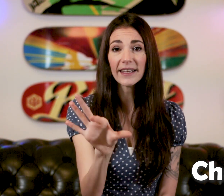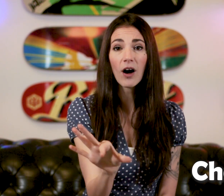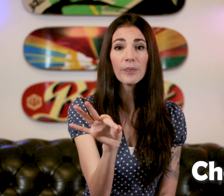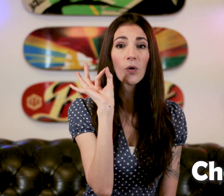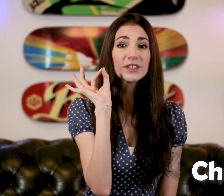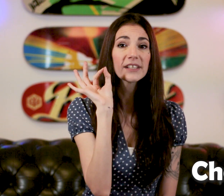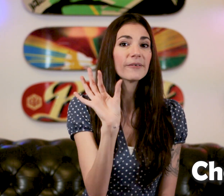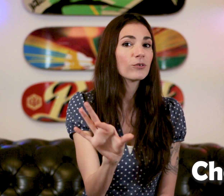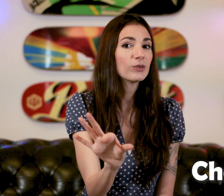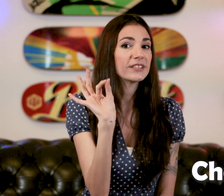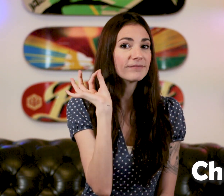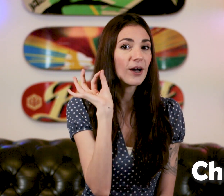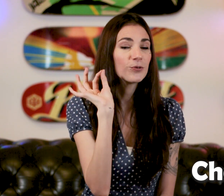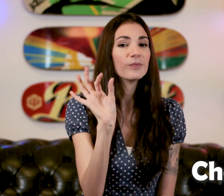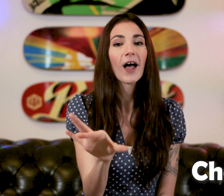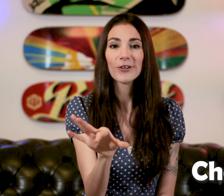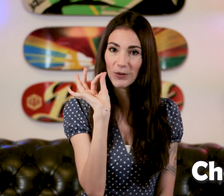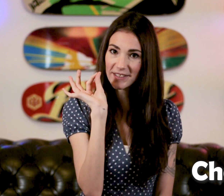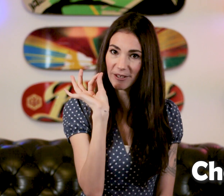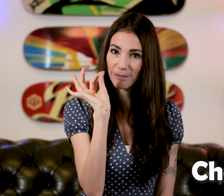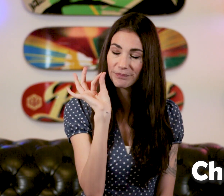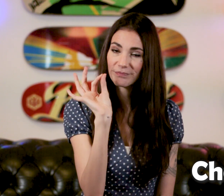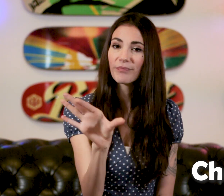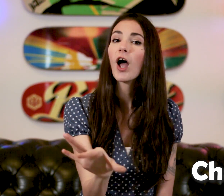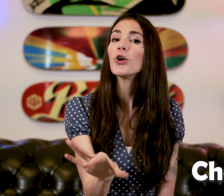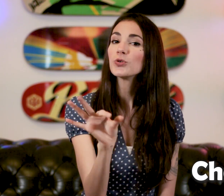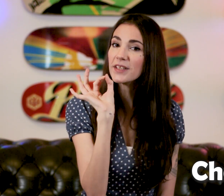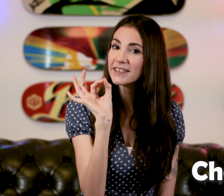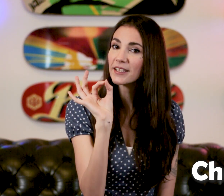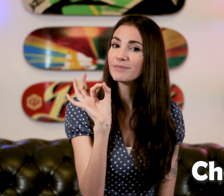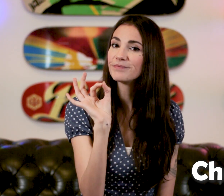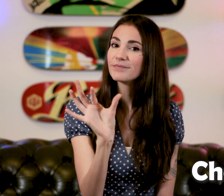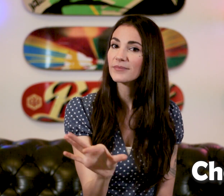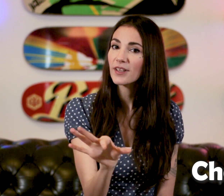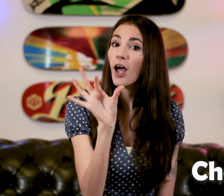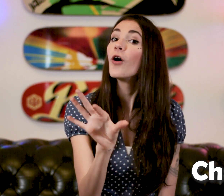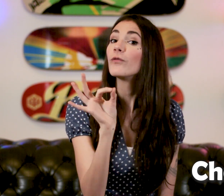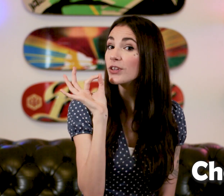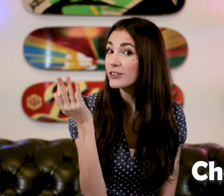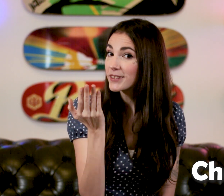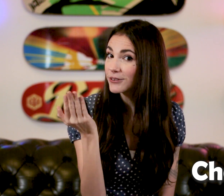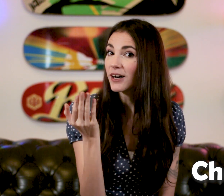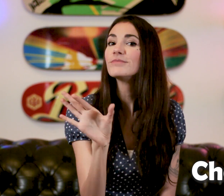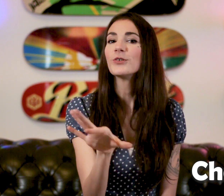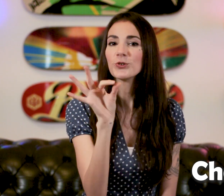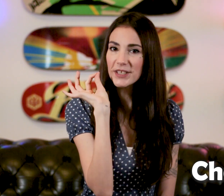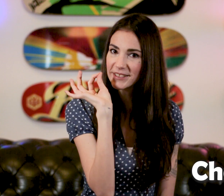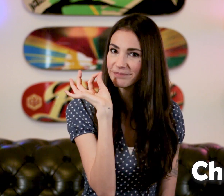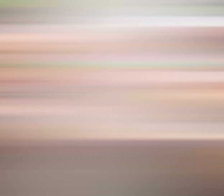et hop on tire On choisit, un coup "Choisir" "Vous avez choisi quoi?" "Choisi"